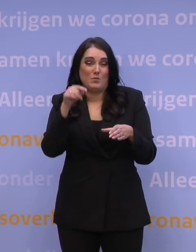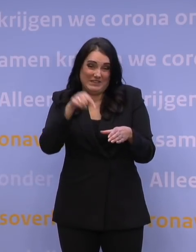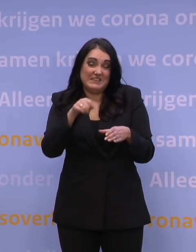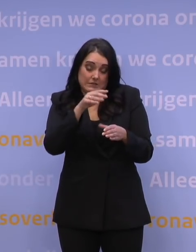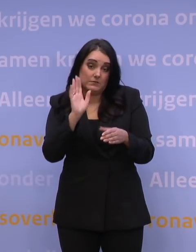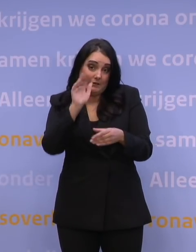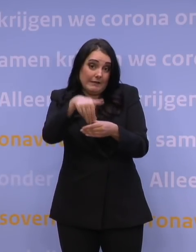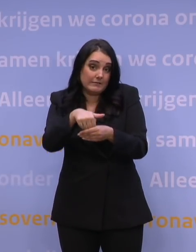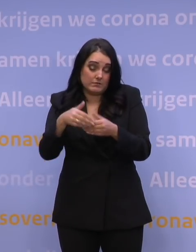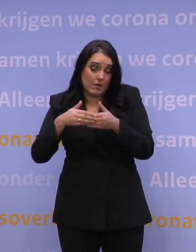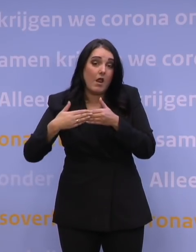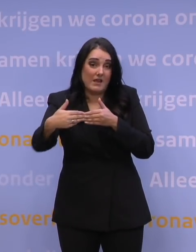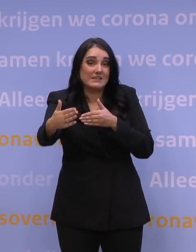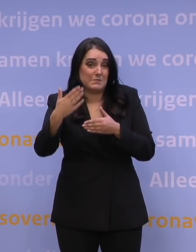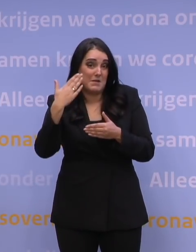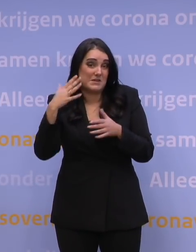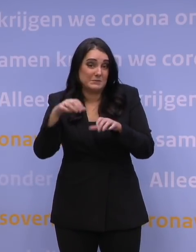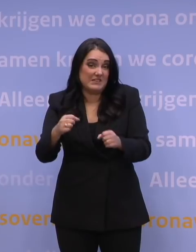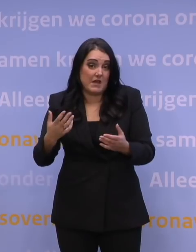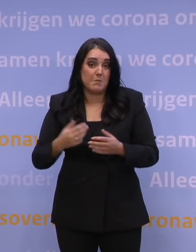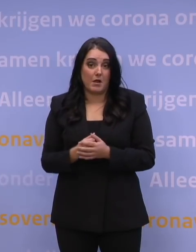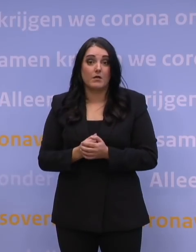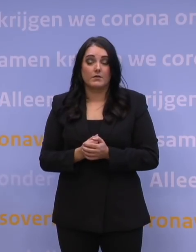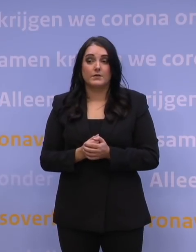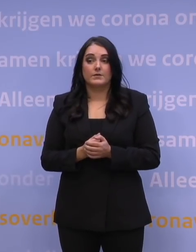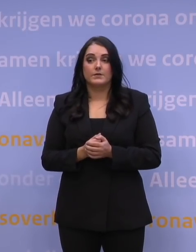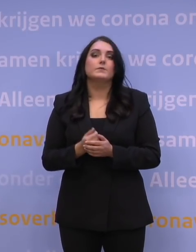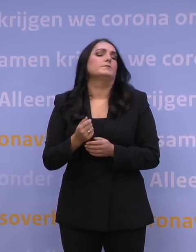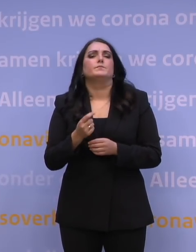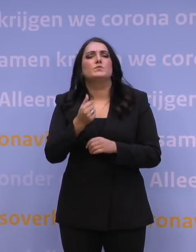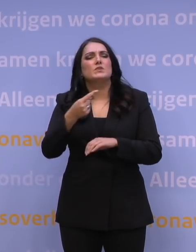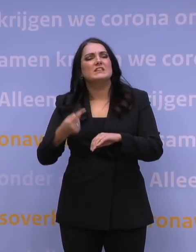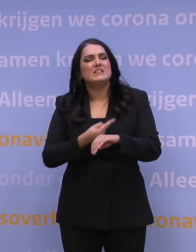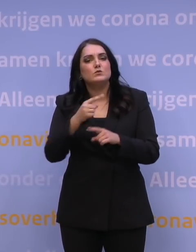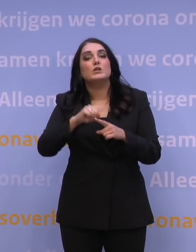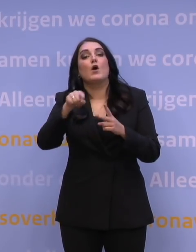van het perspectief voor de komende periode. Nieuwsuur, aansluitend AD en NRC.